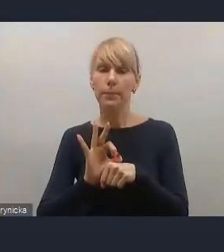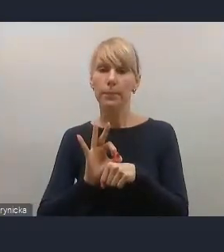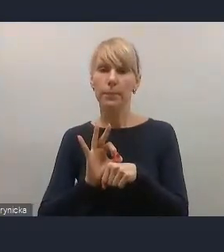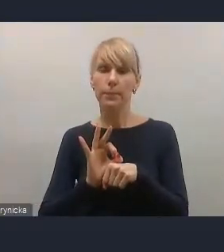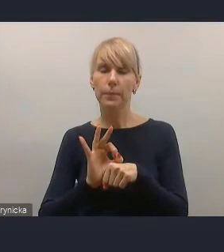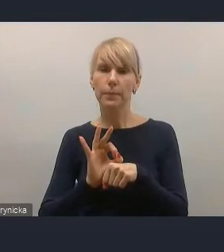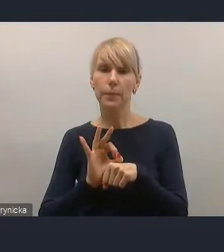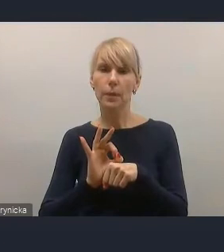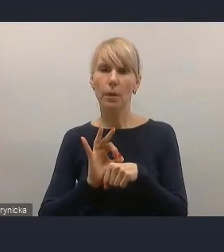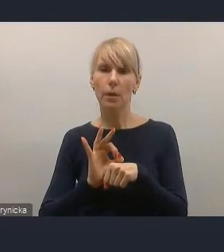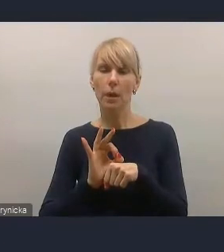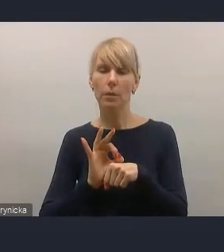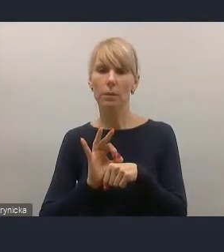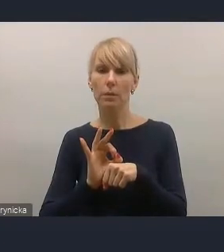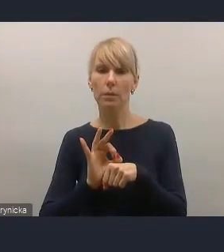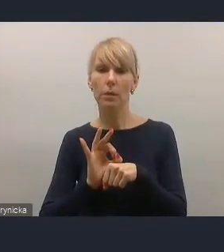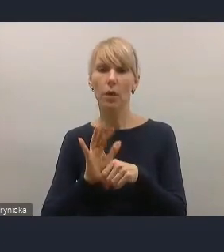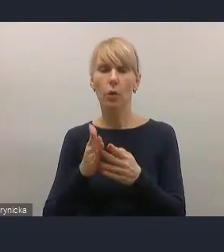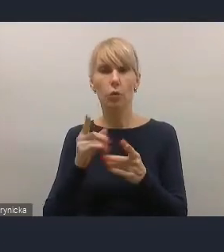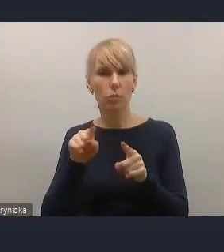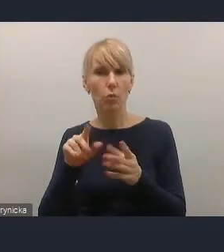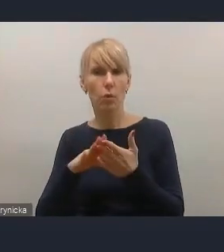odpowiada mniej więcej naszym oczekiwaniom.